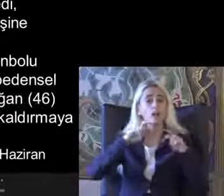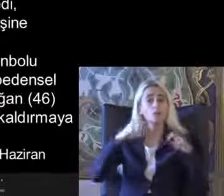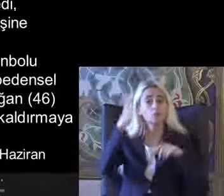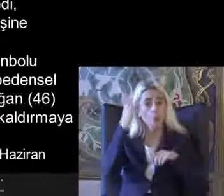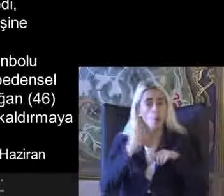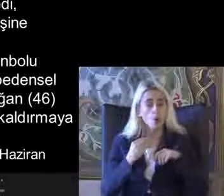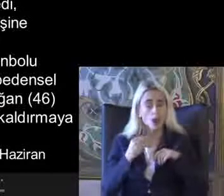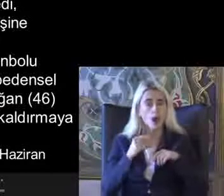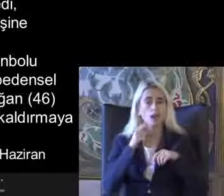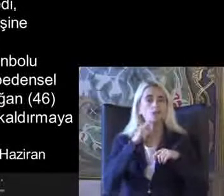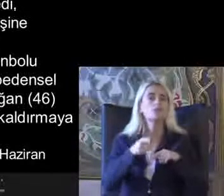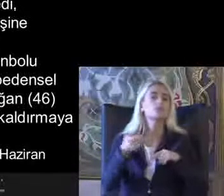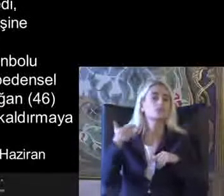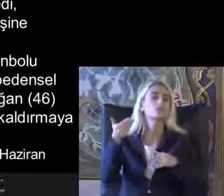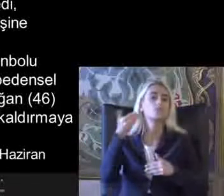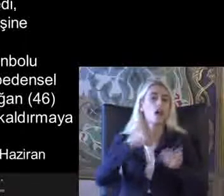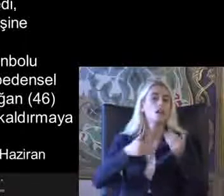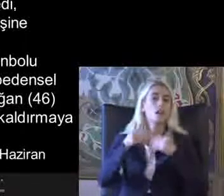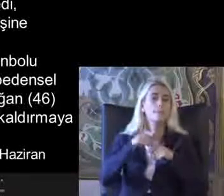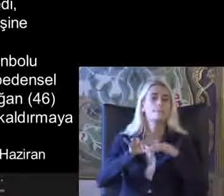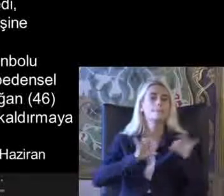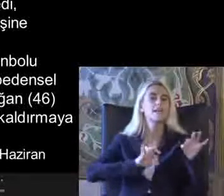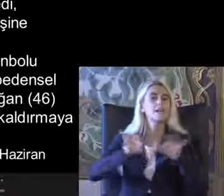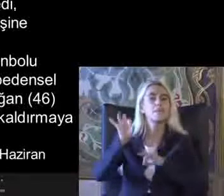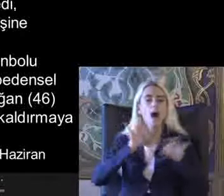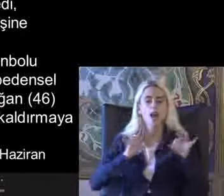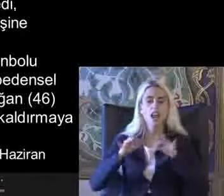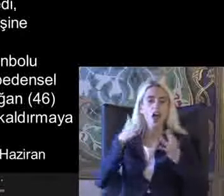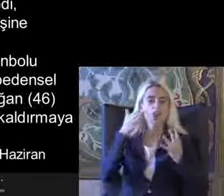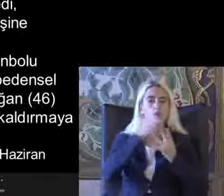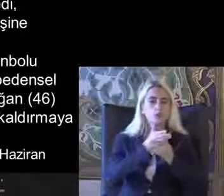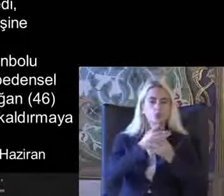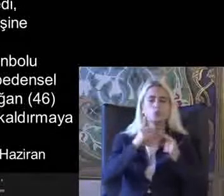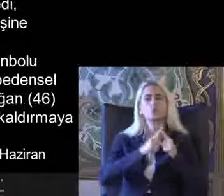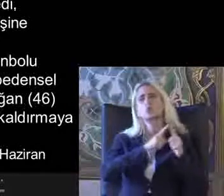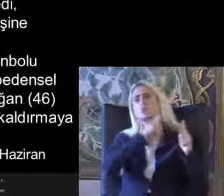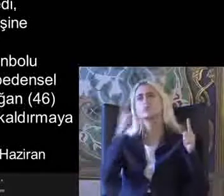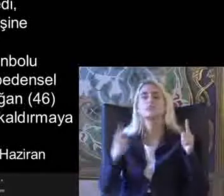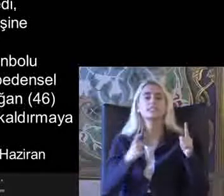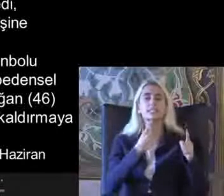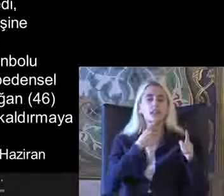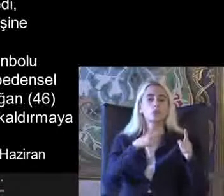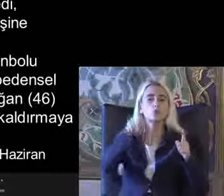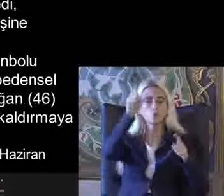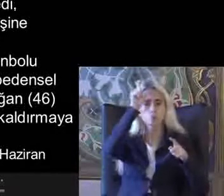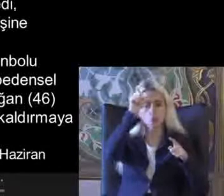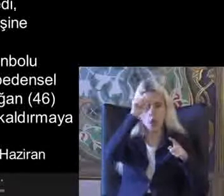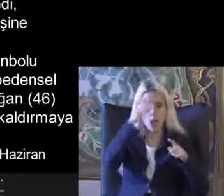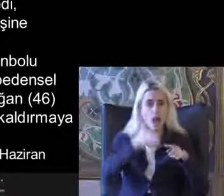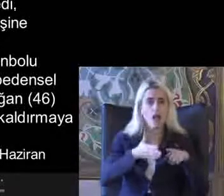Tanımlıyor Mimari erişilebilirlik Yıllar Türkiye'de de Üzerinde durduğumuz